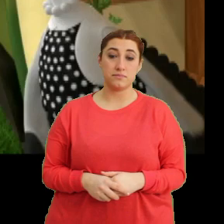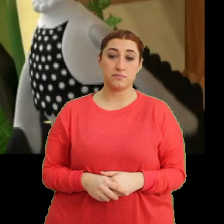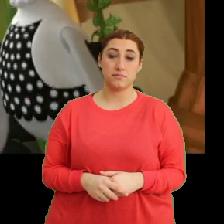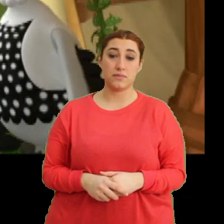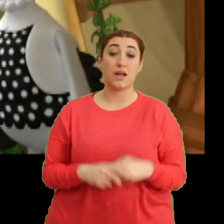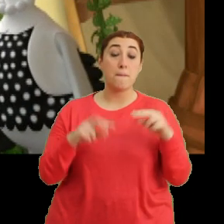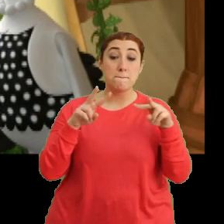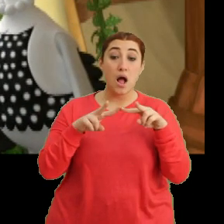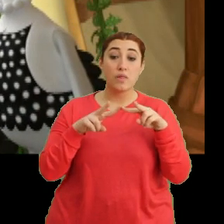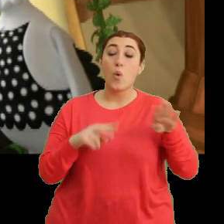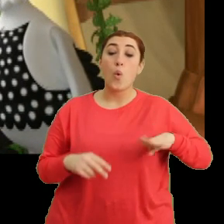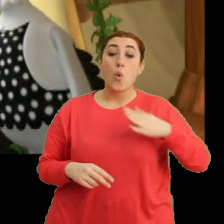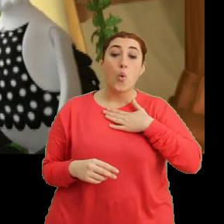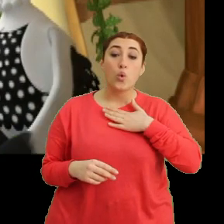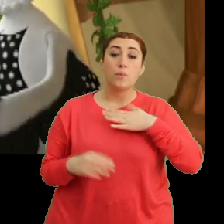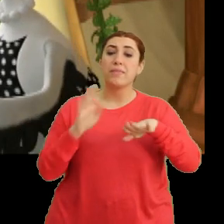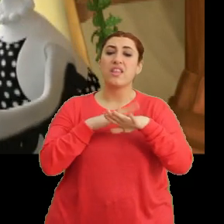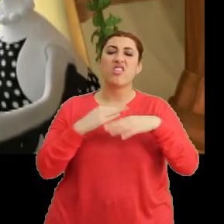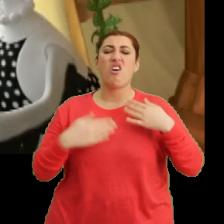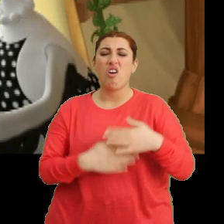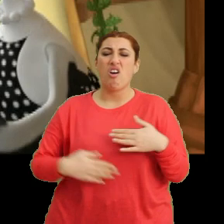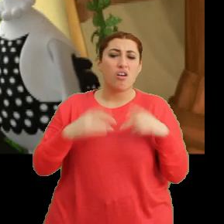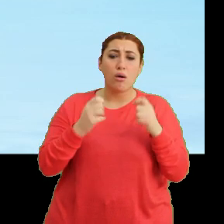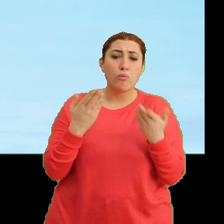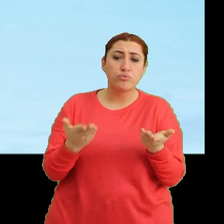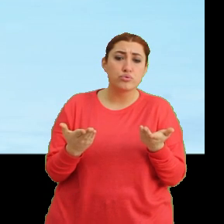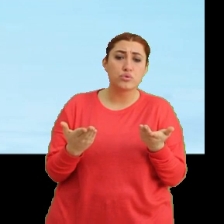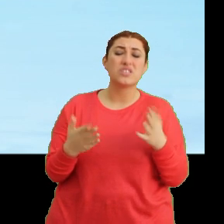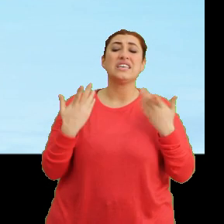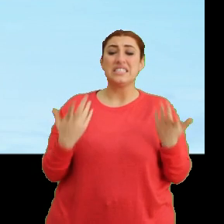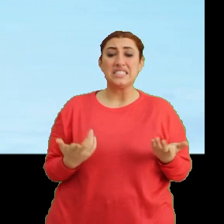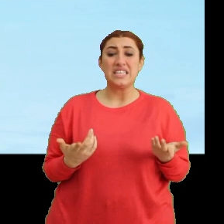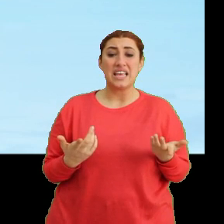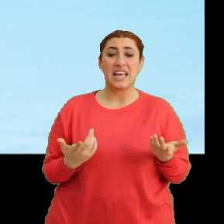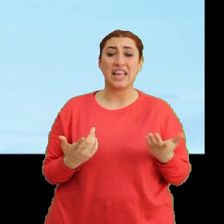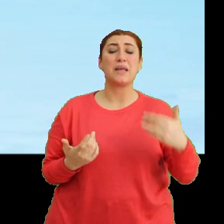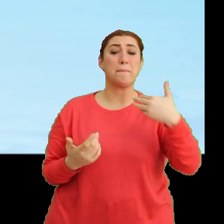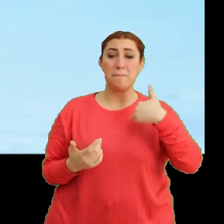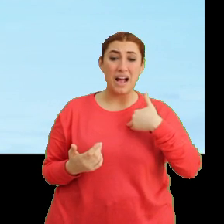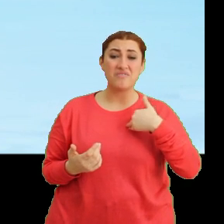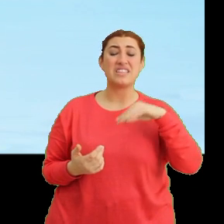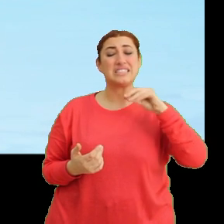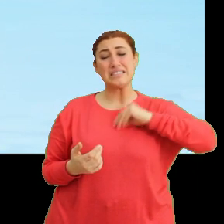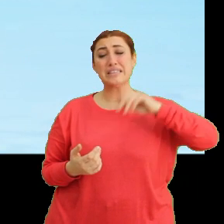Mantar, oğlum. Neden karnını tutuyorsun? Ee şey... ...ben sanırım...